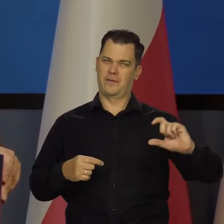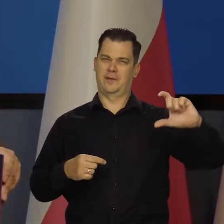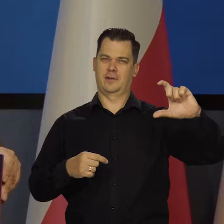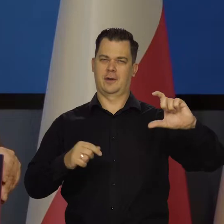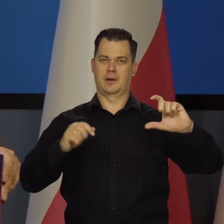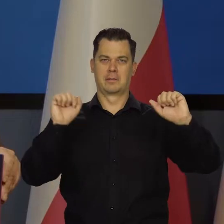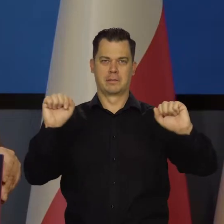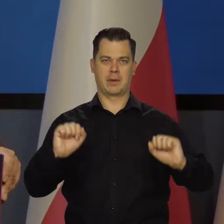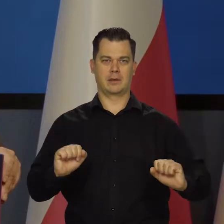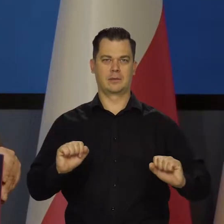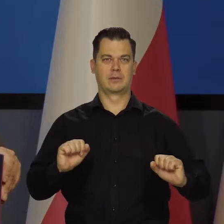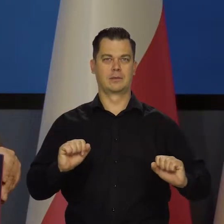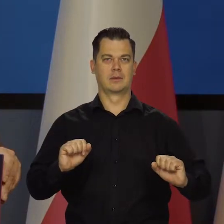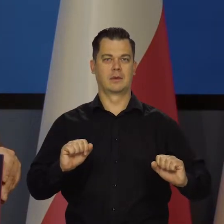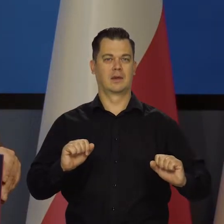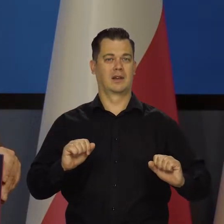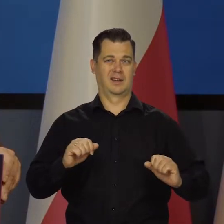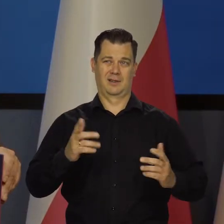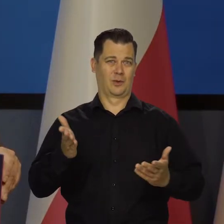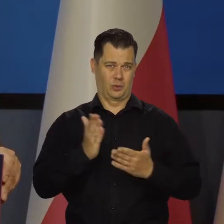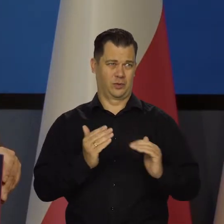podwyższania stóp procentowych, chociaż one będą wysokie.